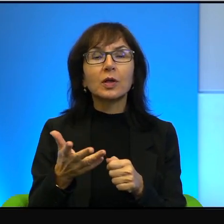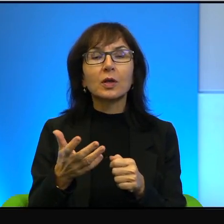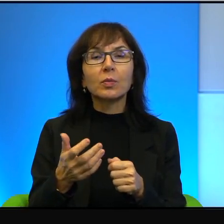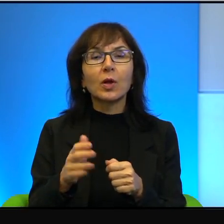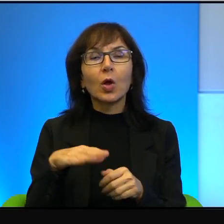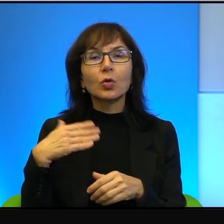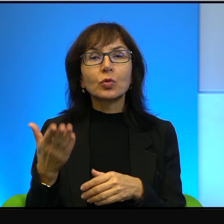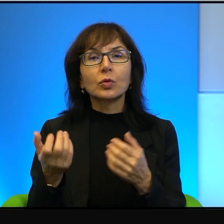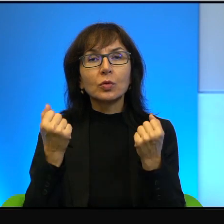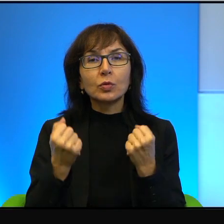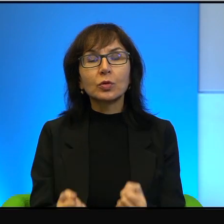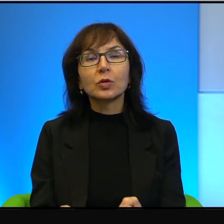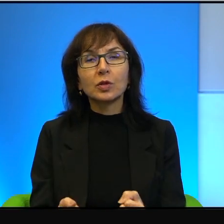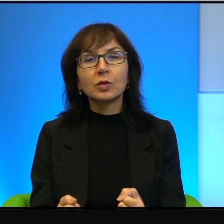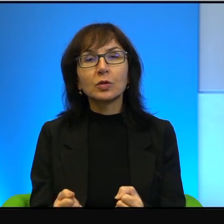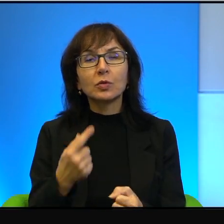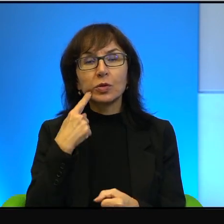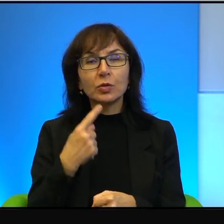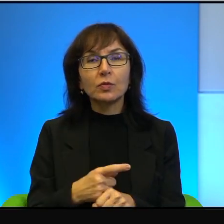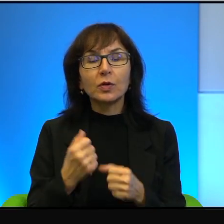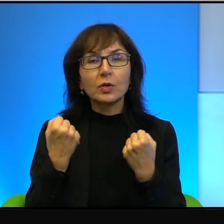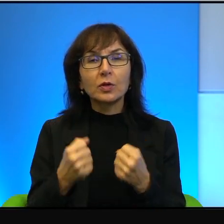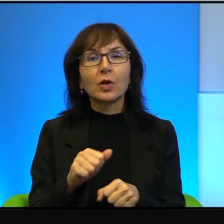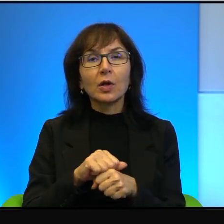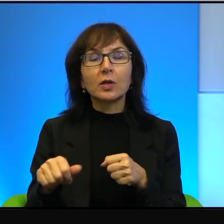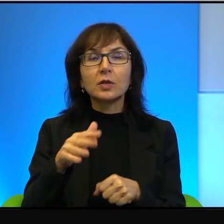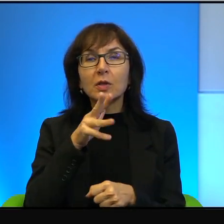zdecydowanie silniejszą jest Izrael. No, jeżeli ktoś ma siłę,